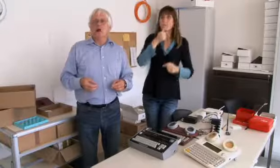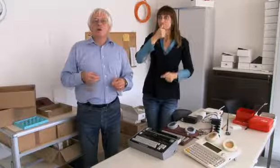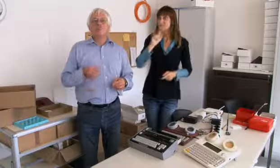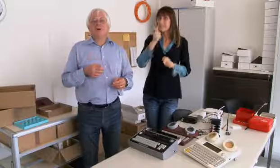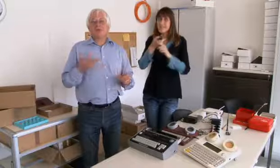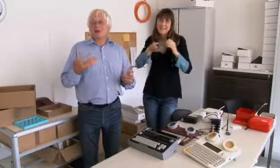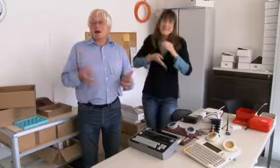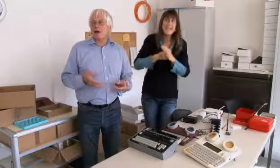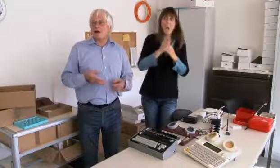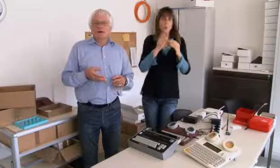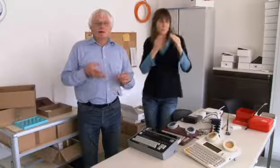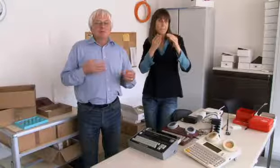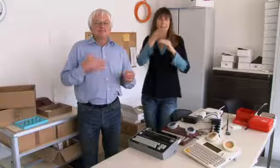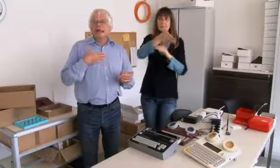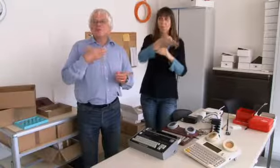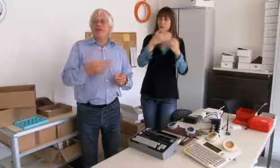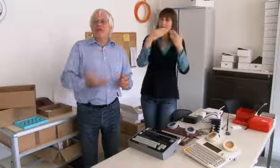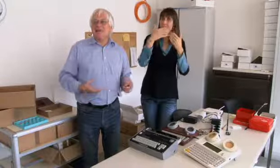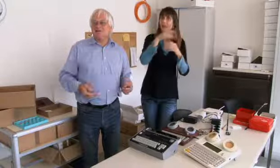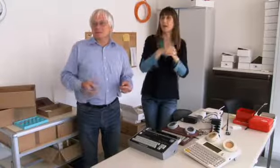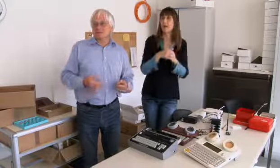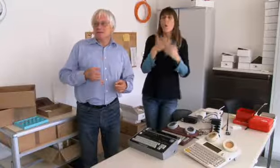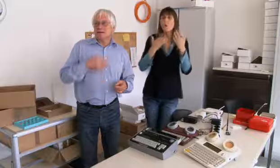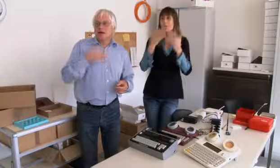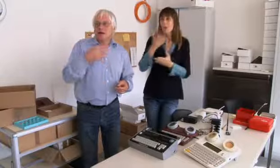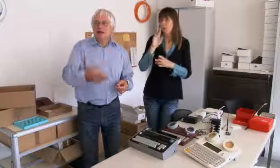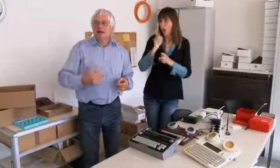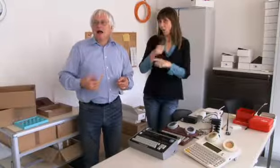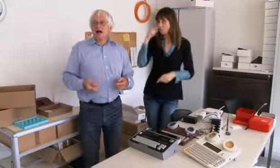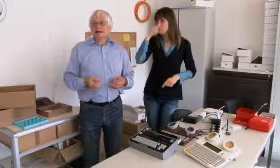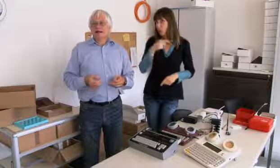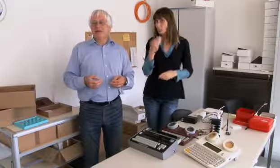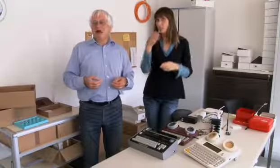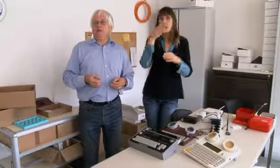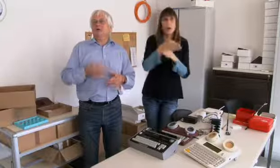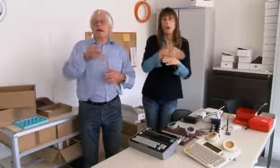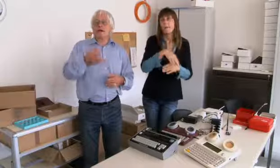dazu mussten sie aus dem Haus und weg. Manchmal sind sie auch vergebens hingegangen,